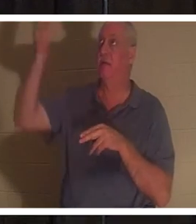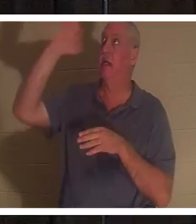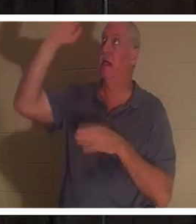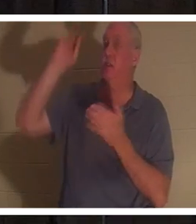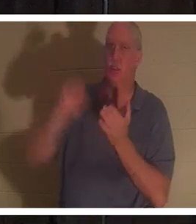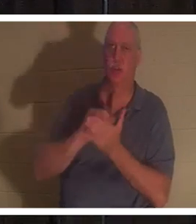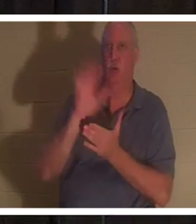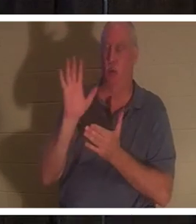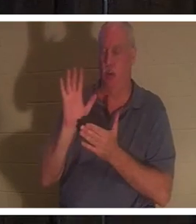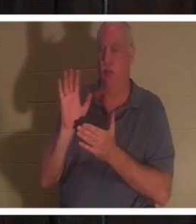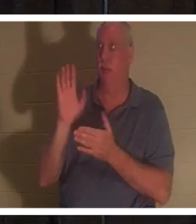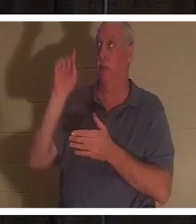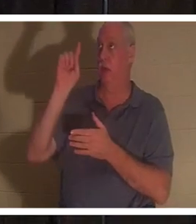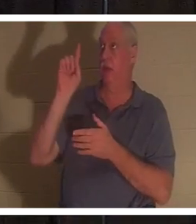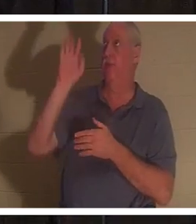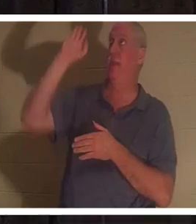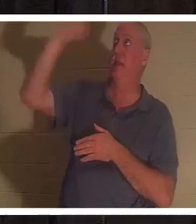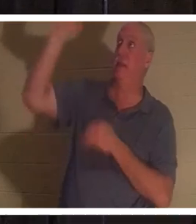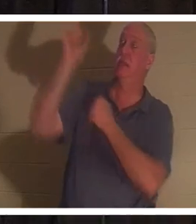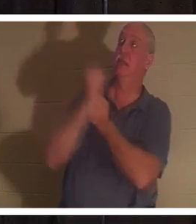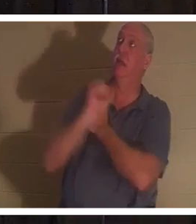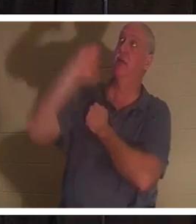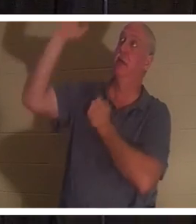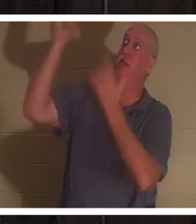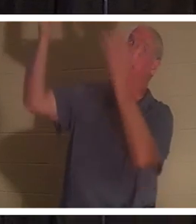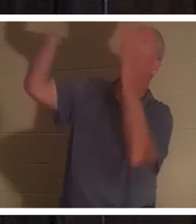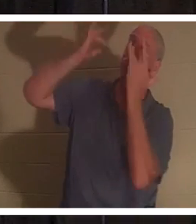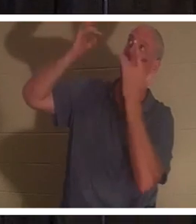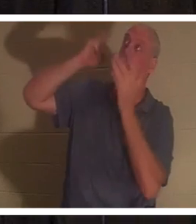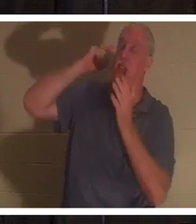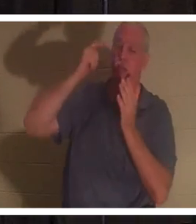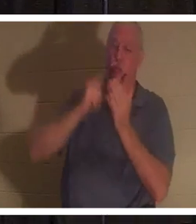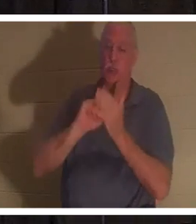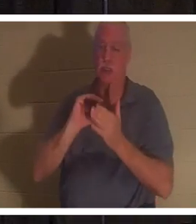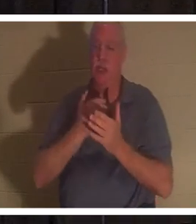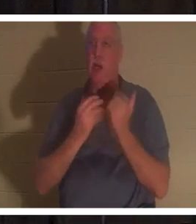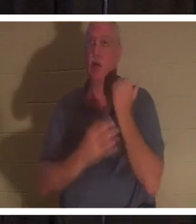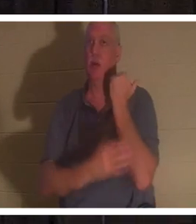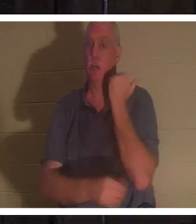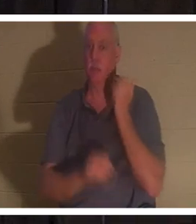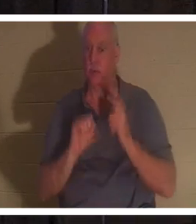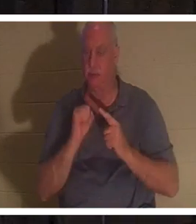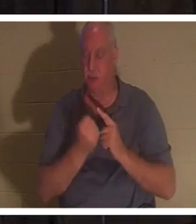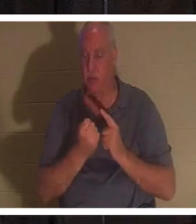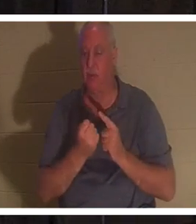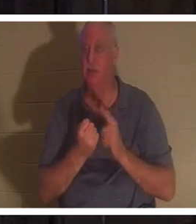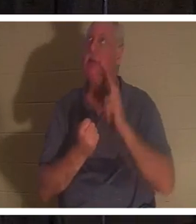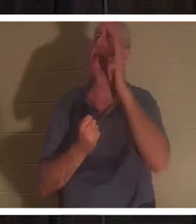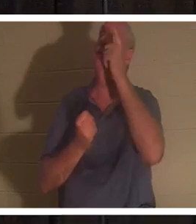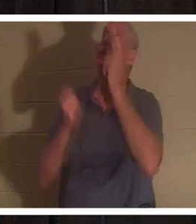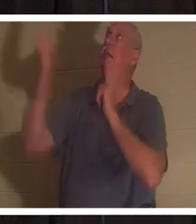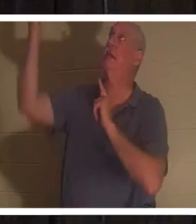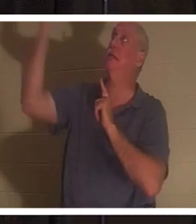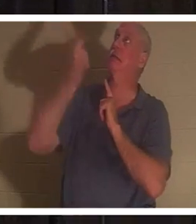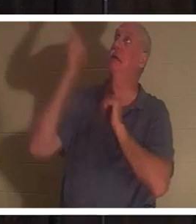その愛と憐れみをもって、私たちの貧しい状態を認めてくださいました。